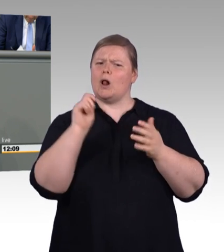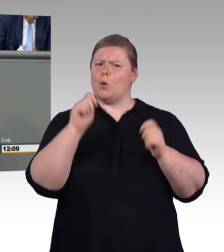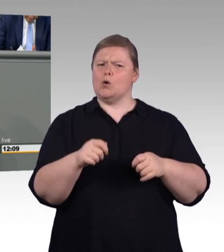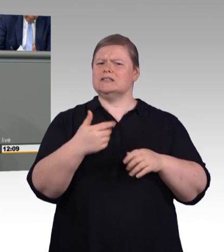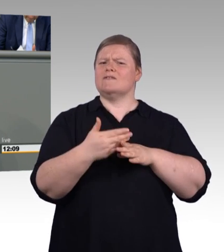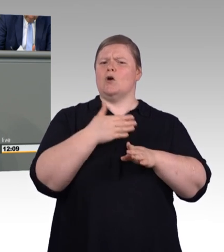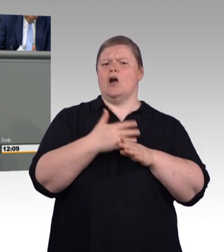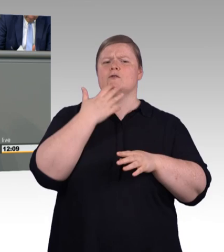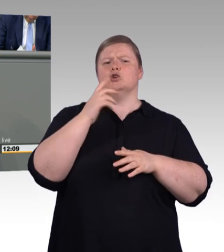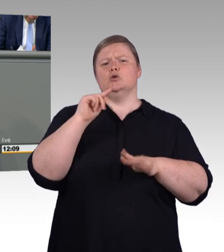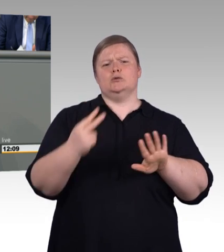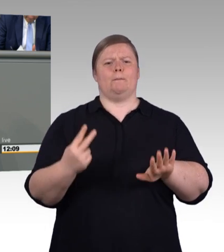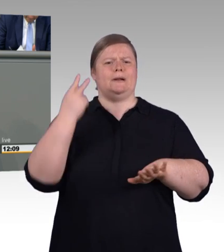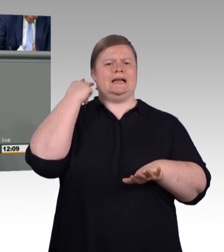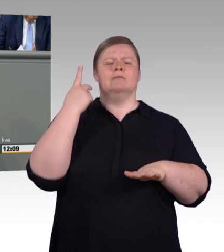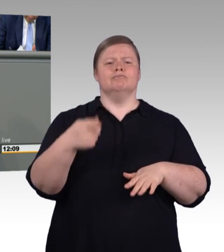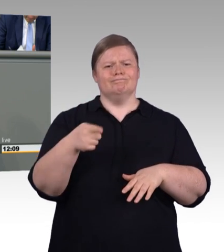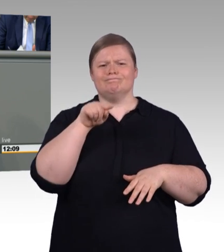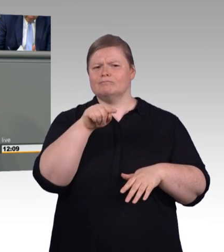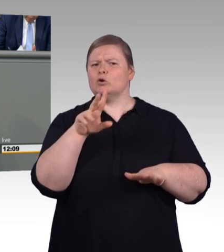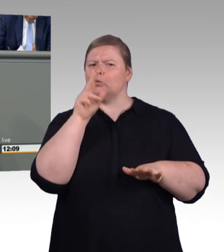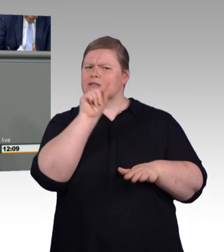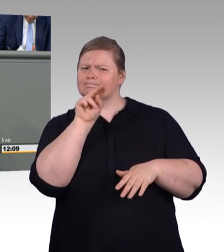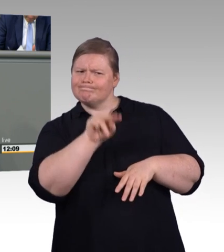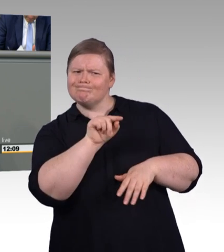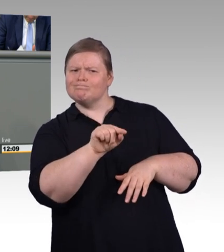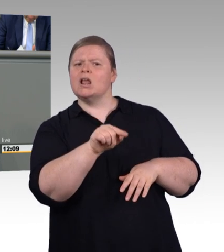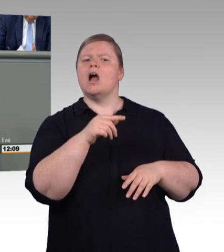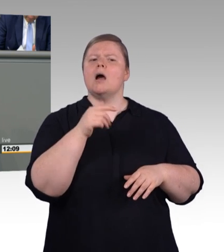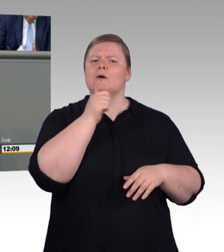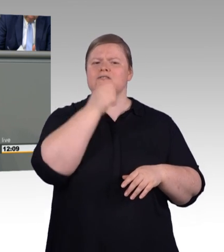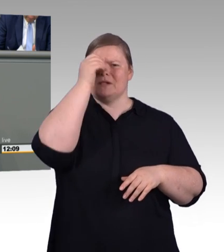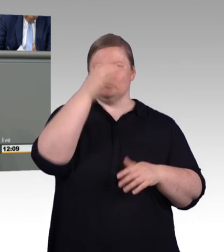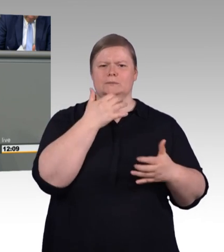danach eine andere Ausbildung machen. Das heißt, diese Zahl ist etwas irreführend an der Stelle.